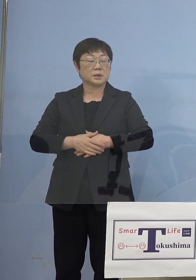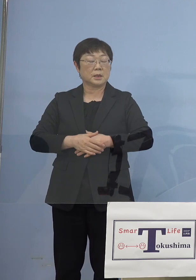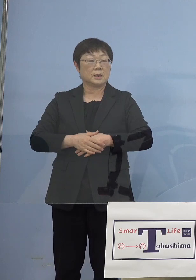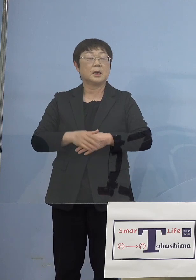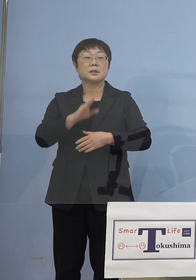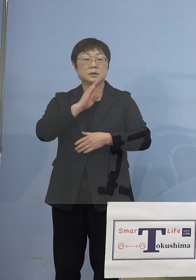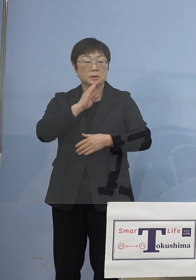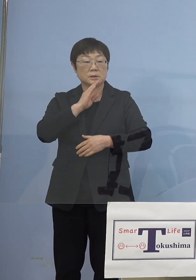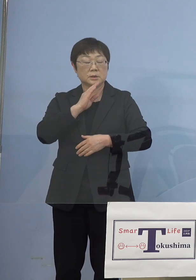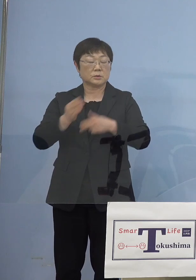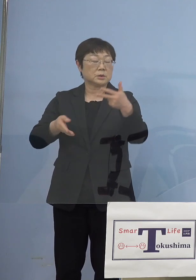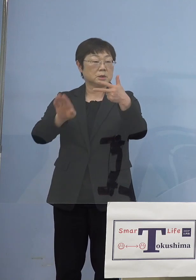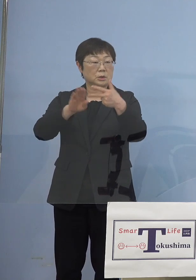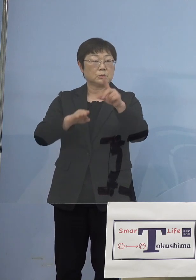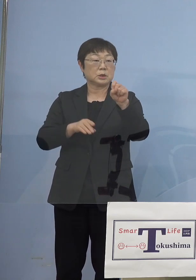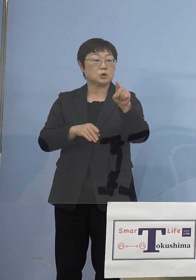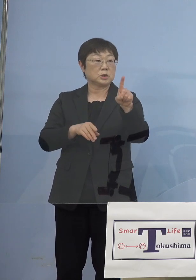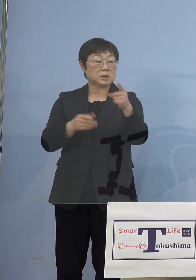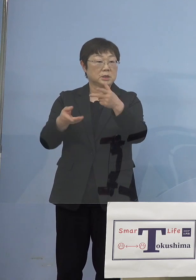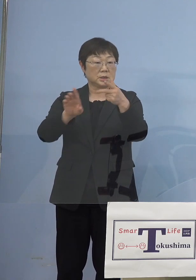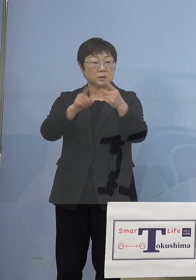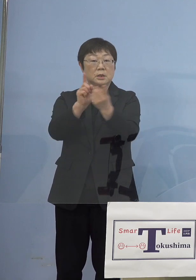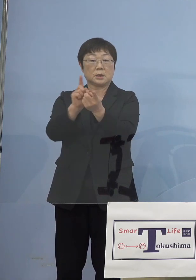（知事） はい、それで結構です